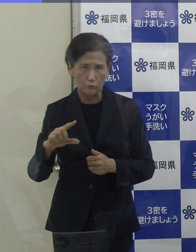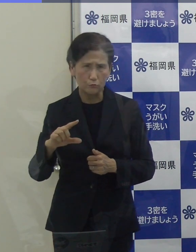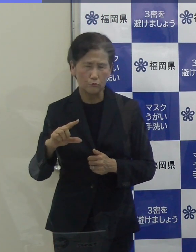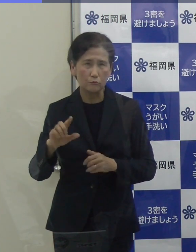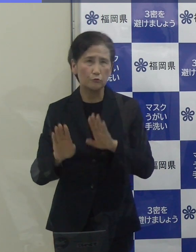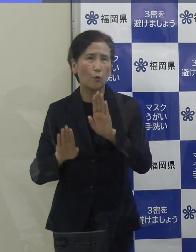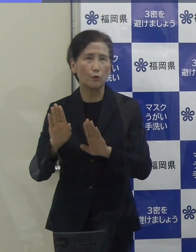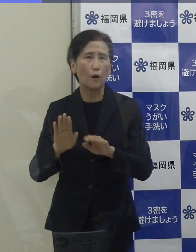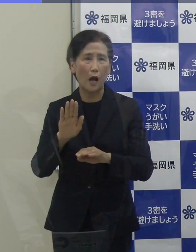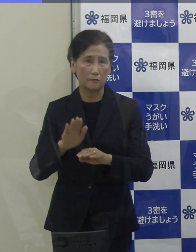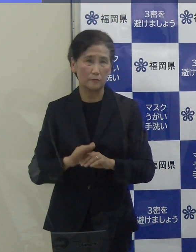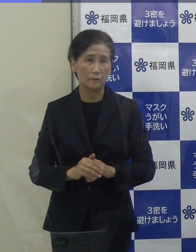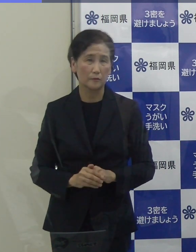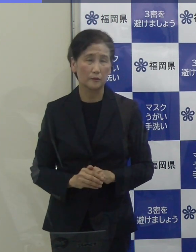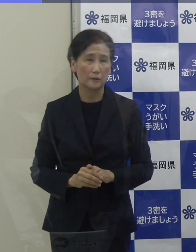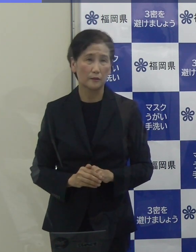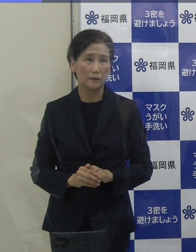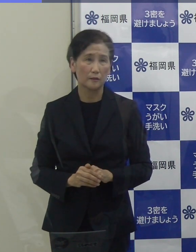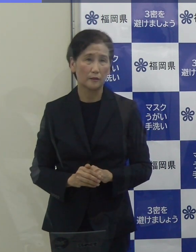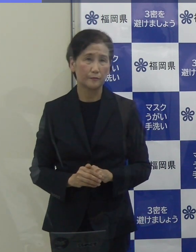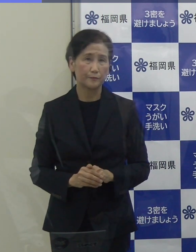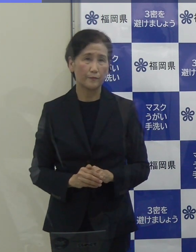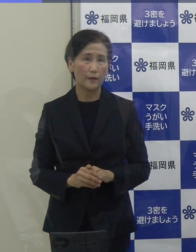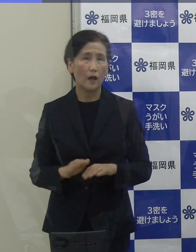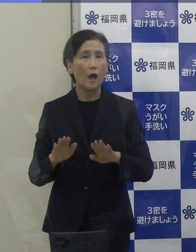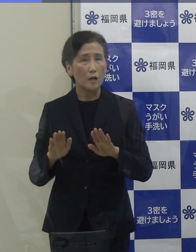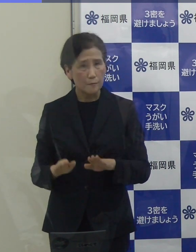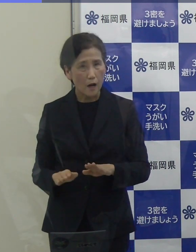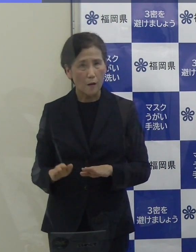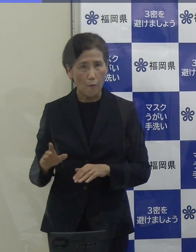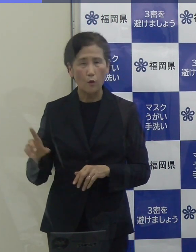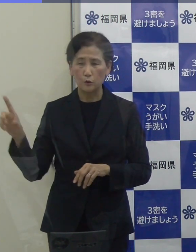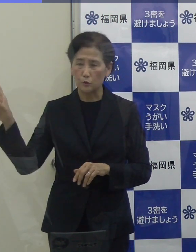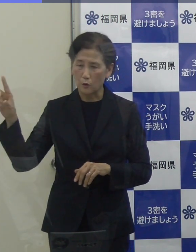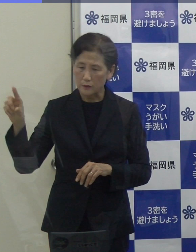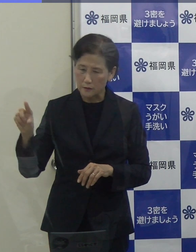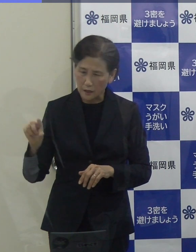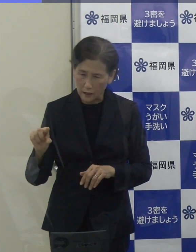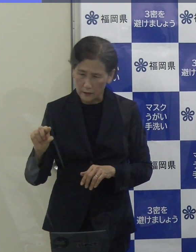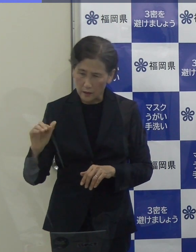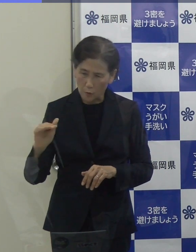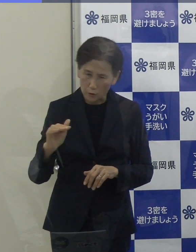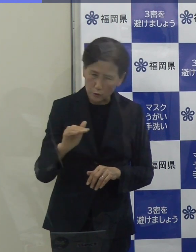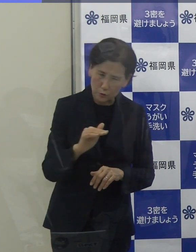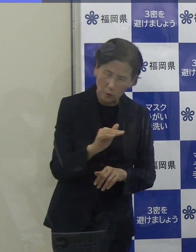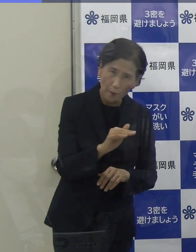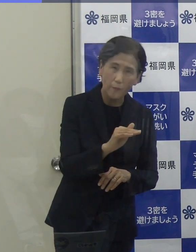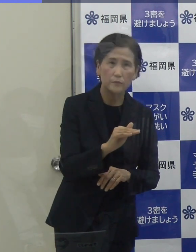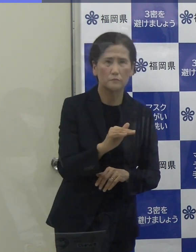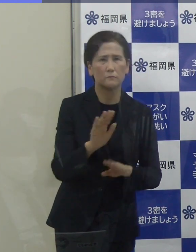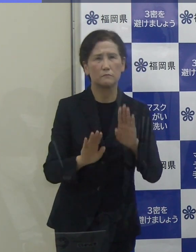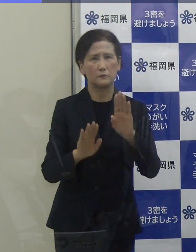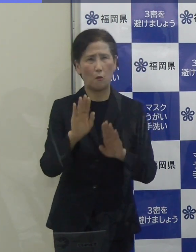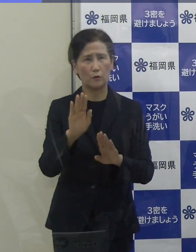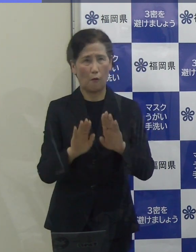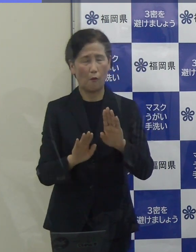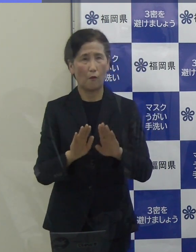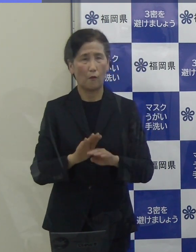やはり、いまだに下げ止まりの状況にあると言わざるを得ないと思っています。